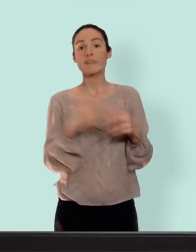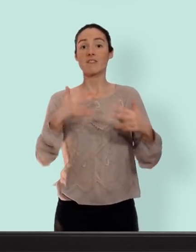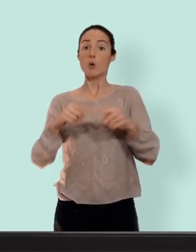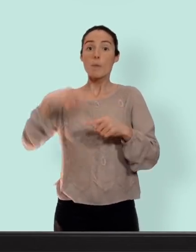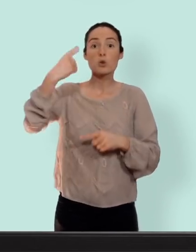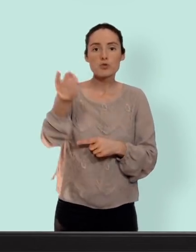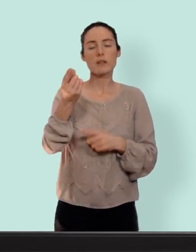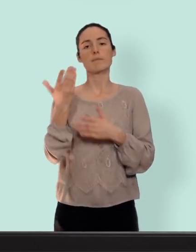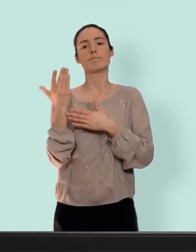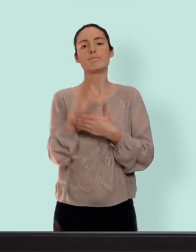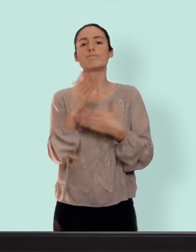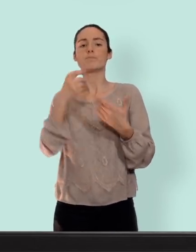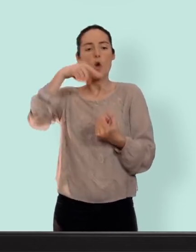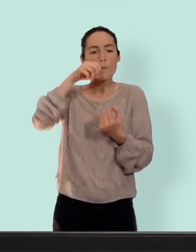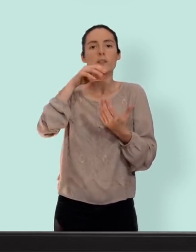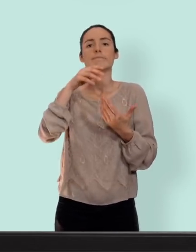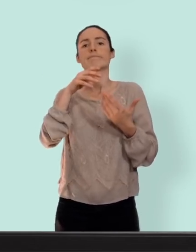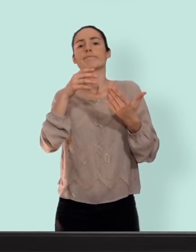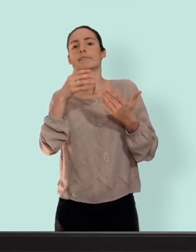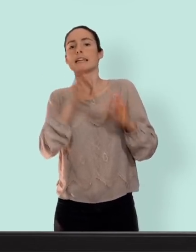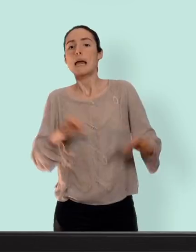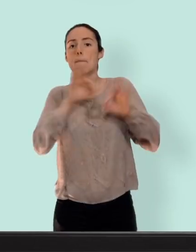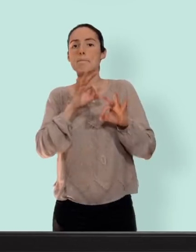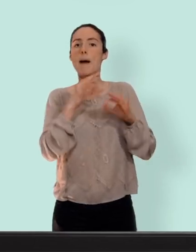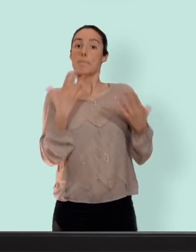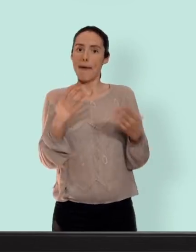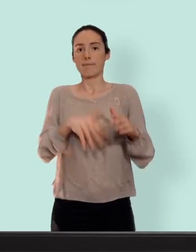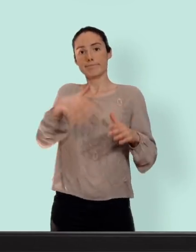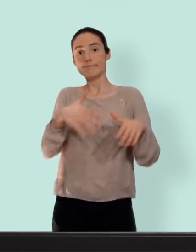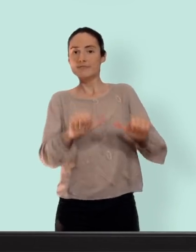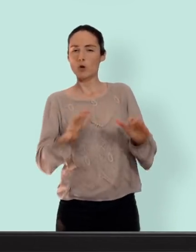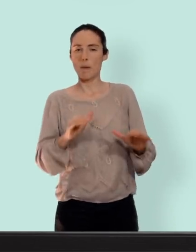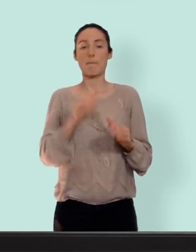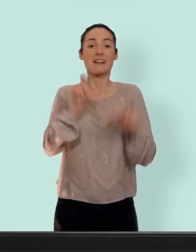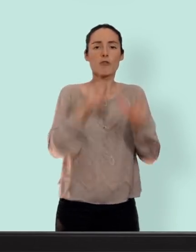présenterai les moyens de contraception sans hormones pour toutes celles qui ne peuvent pas ou ne veulent pas utiliser d'hormone c'est une